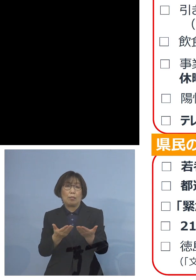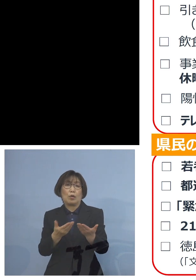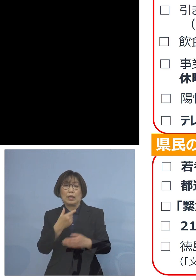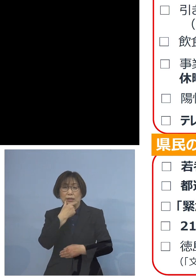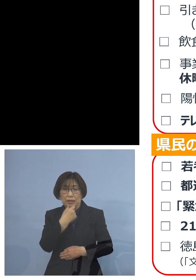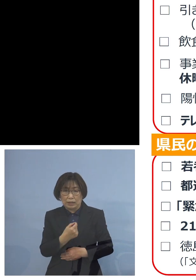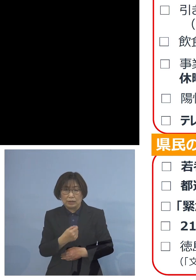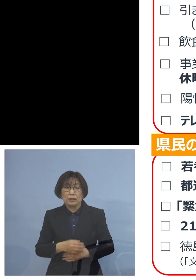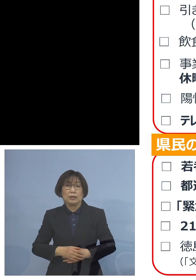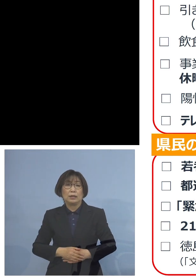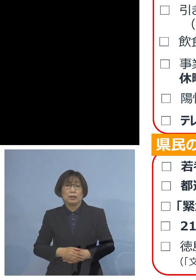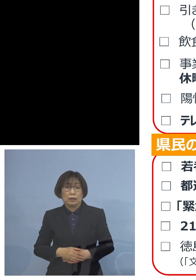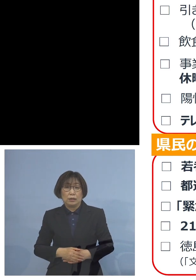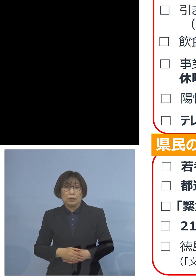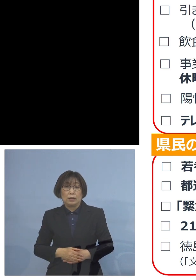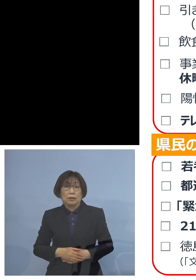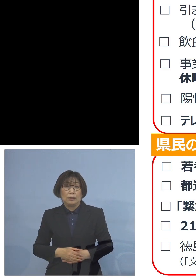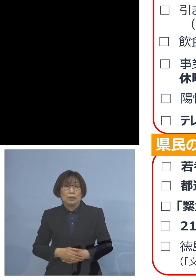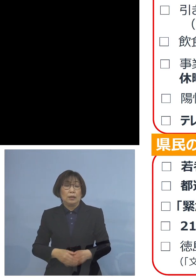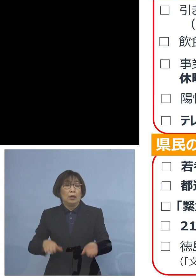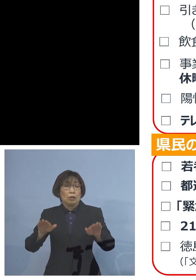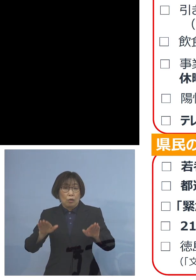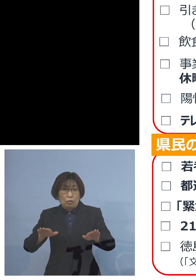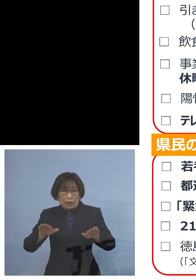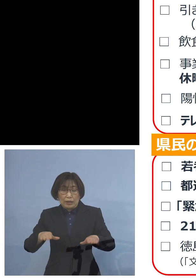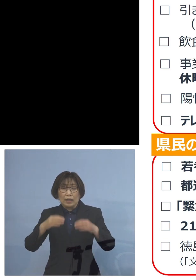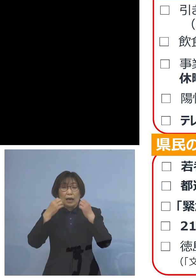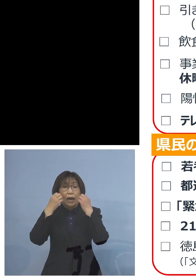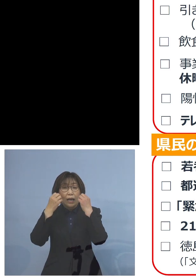そうした意味で 今回新たにもし仮に